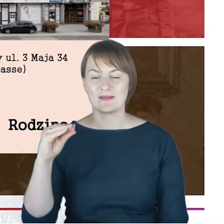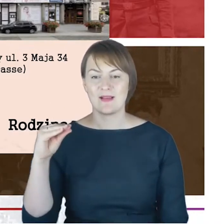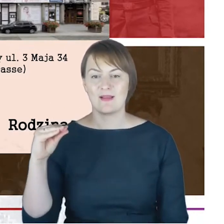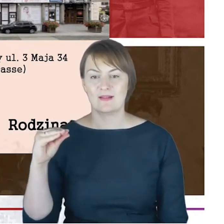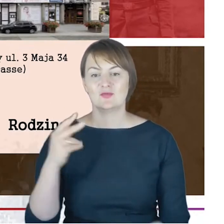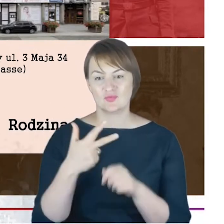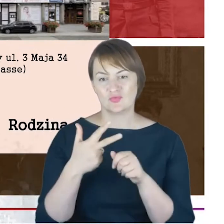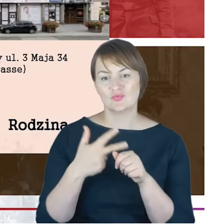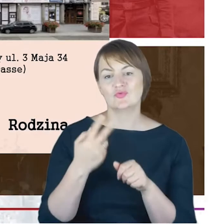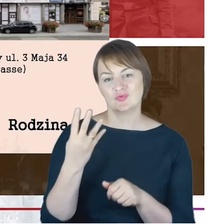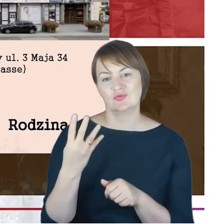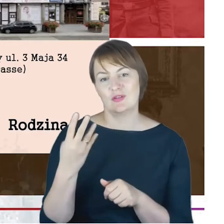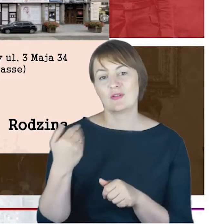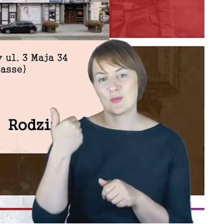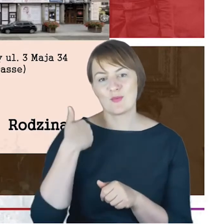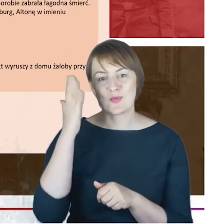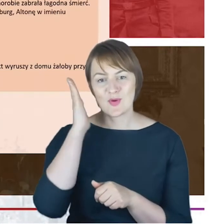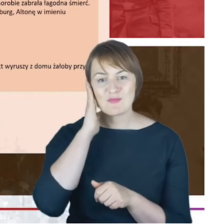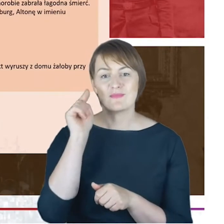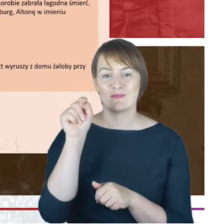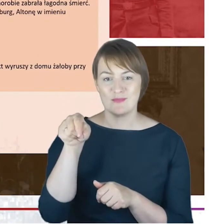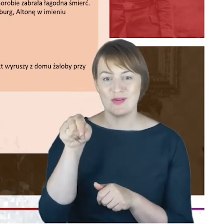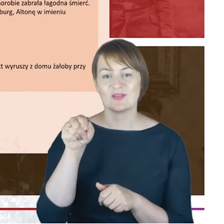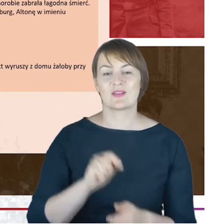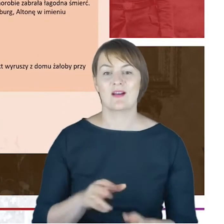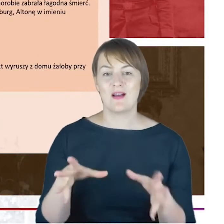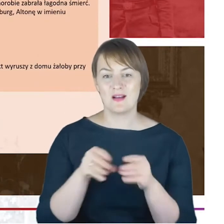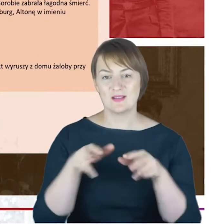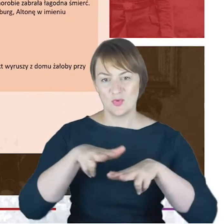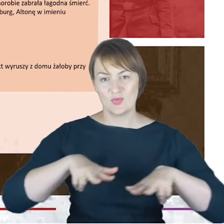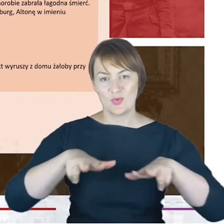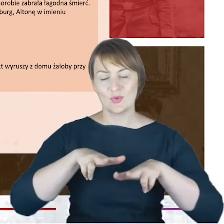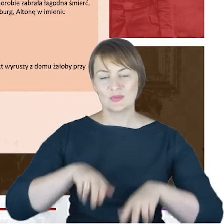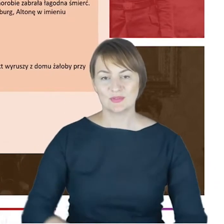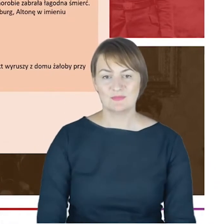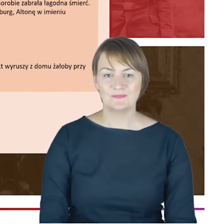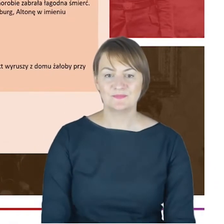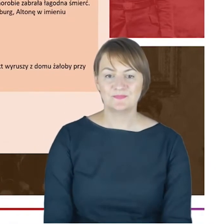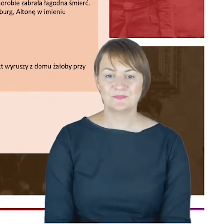mieszkał rabin Cohn ze swoją rodziną. I tutaj już żeby domknąć takie informacje biograficzne,